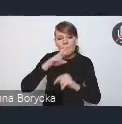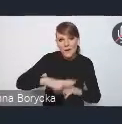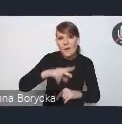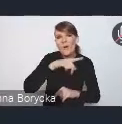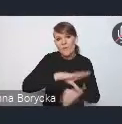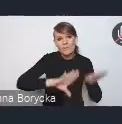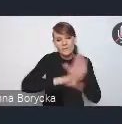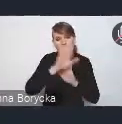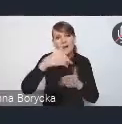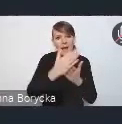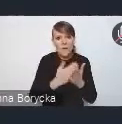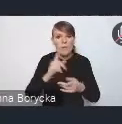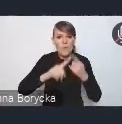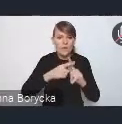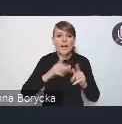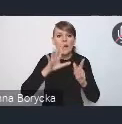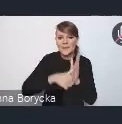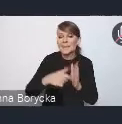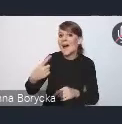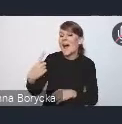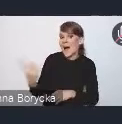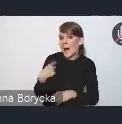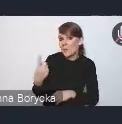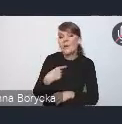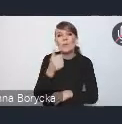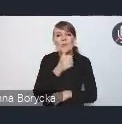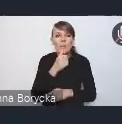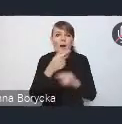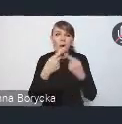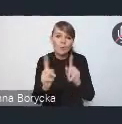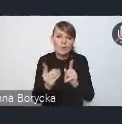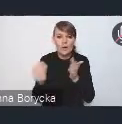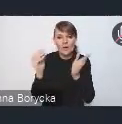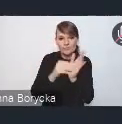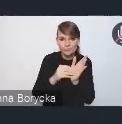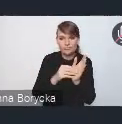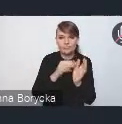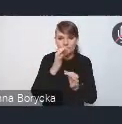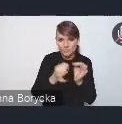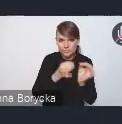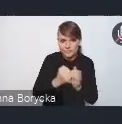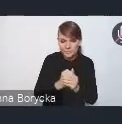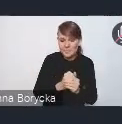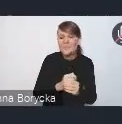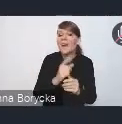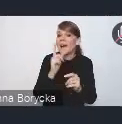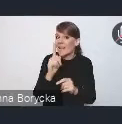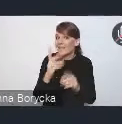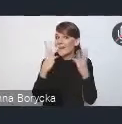a my spróbujemy z Andrzejem Porawskim krótko to skomentować, ale co najważniejsze, chcemy państwa bardzo serdecznie zaprosić do dyskusji.